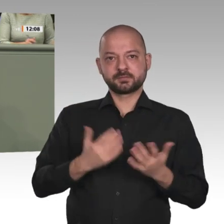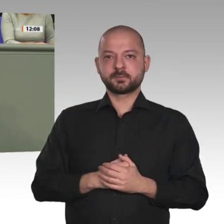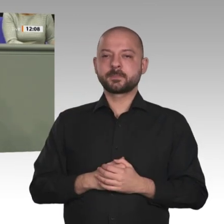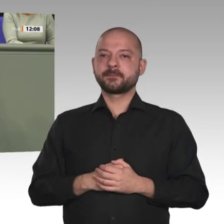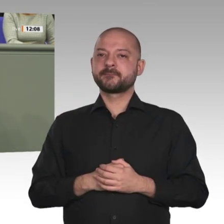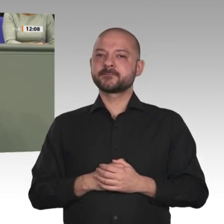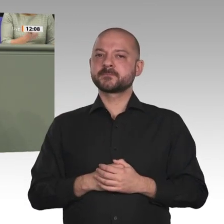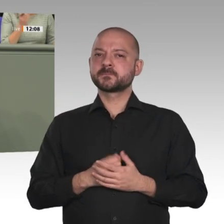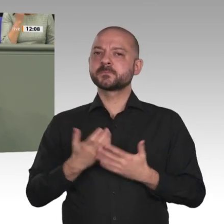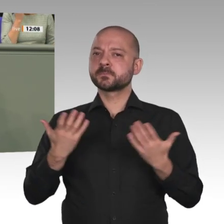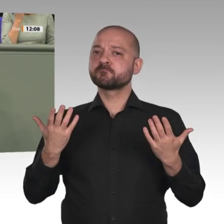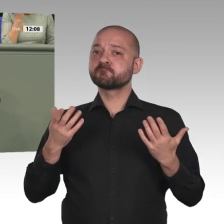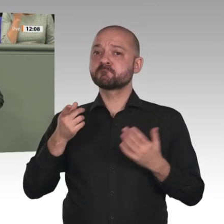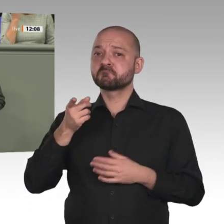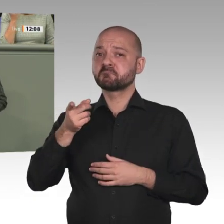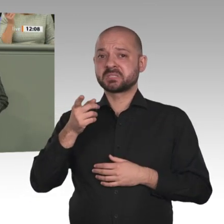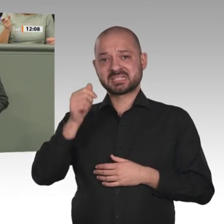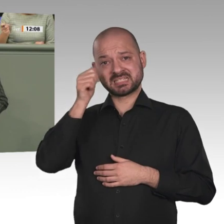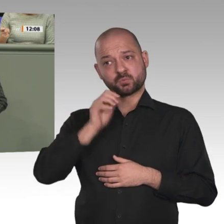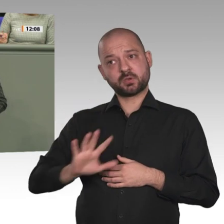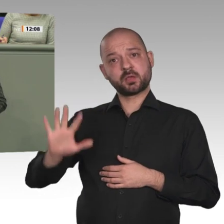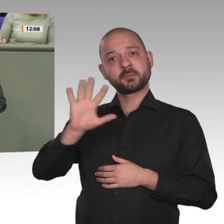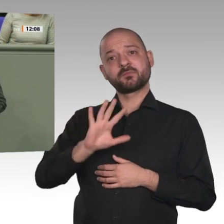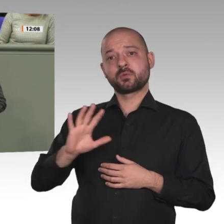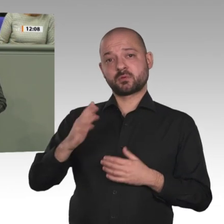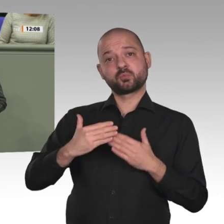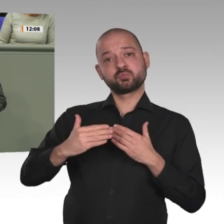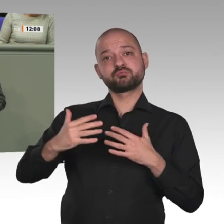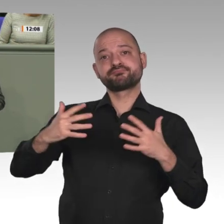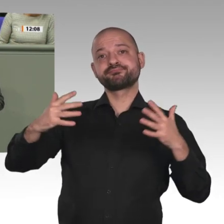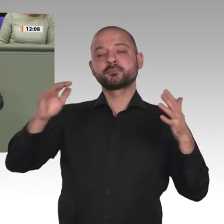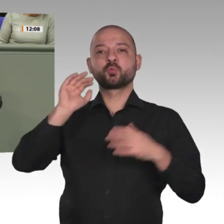zugewiesen. Sexuelle Gewalt gegen Frauen ist keine Seltenheit, ebenso Gewalt gegen